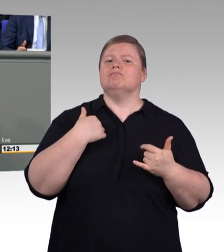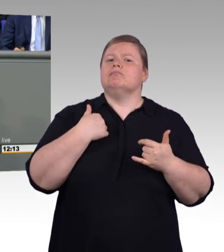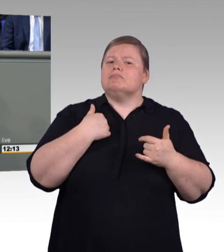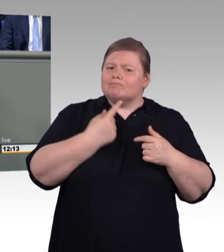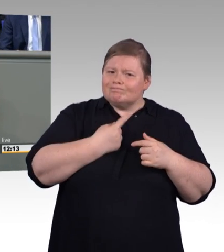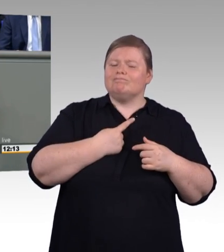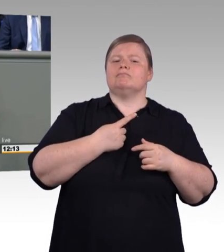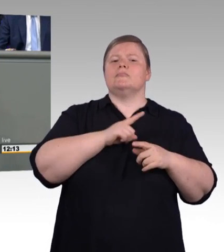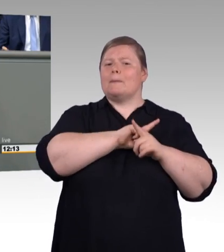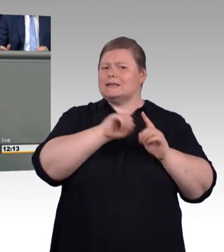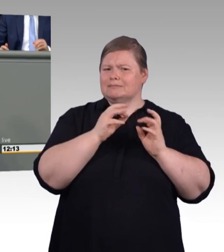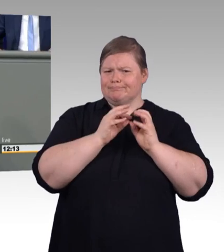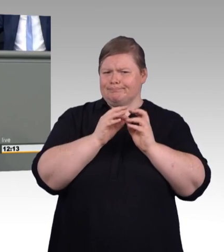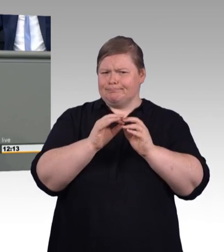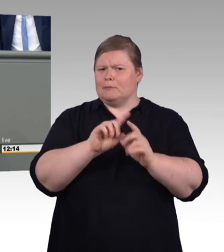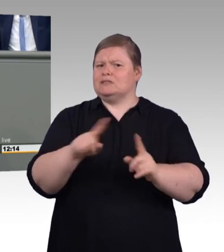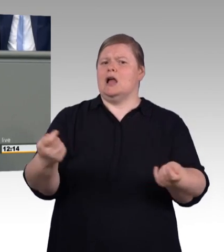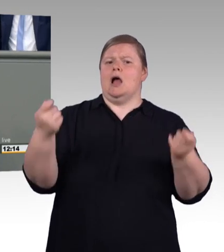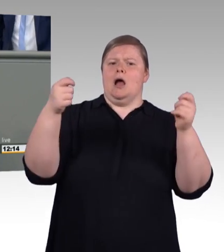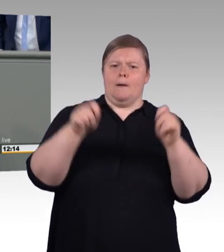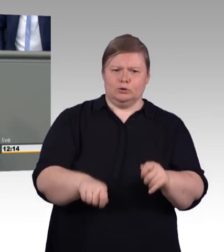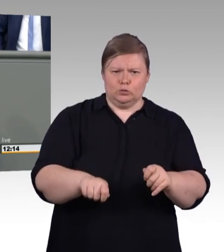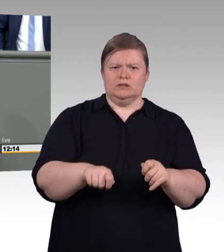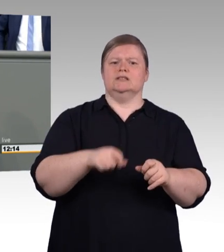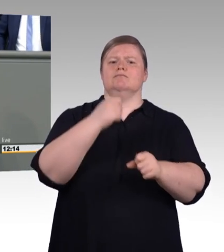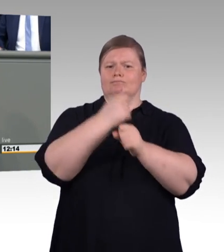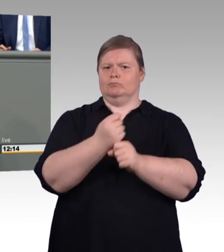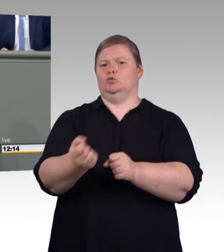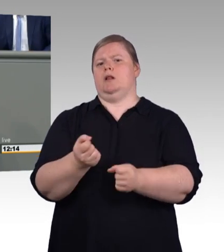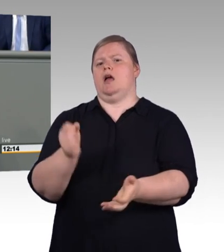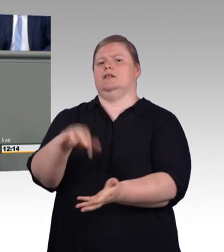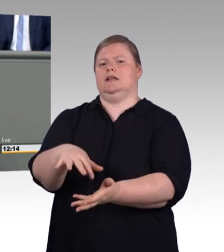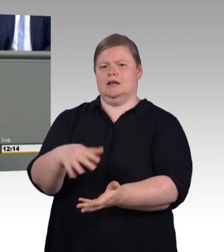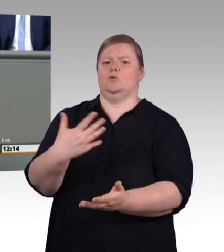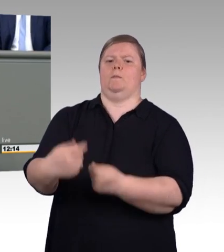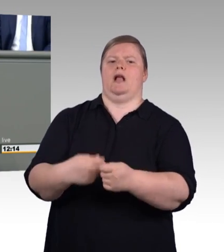Einerseits Bürokratieabbau, aber andererseits momentan darin verliebt zu sein permanent neue Behörden zu fördern.